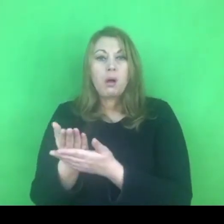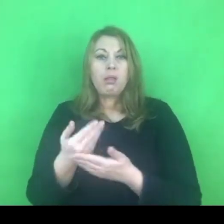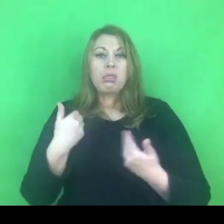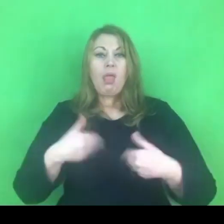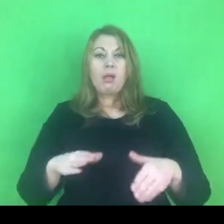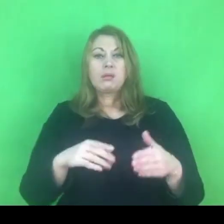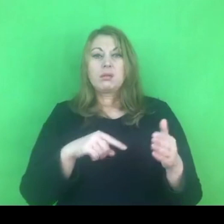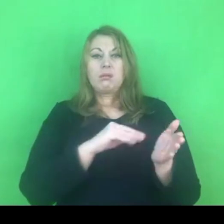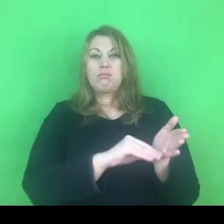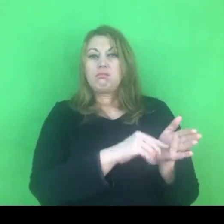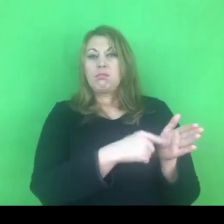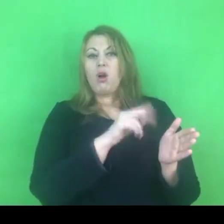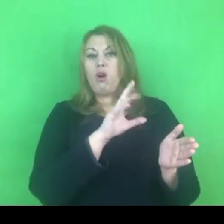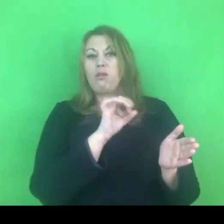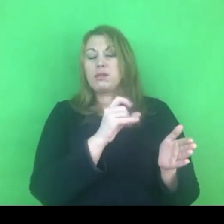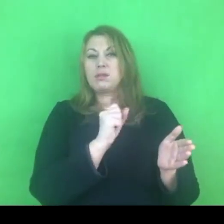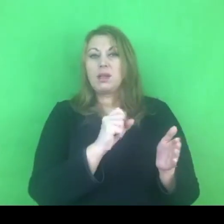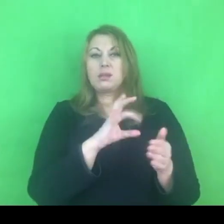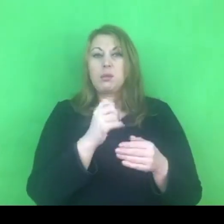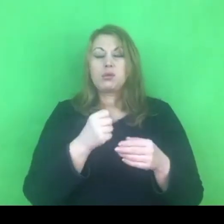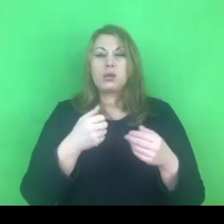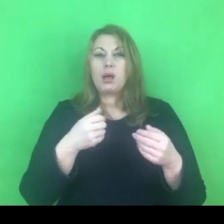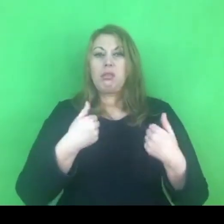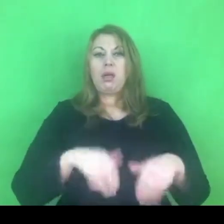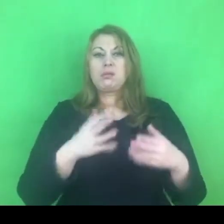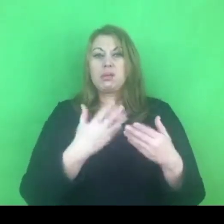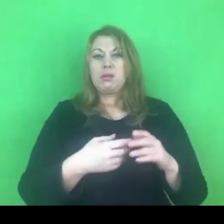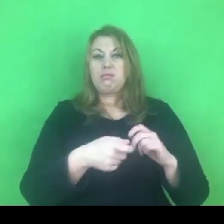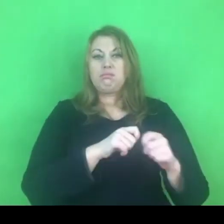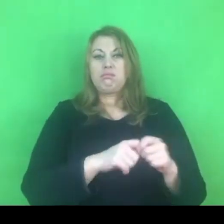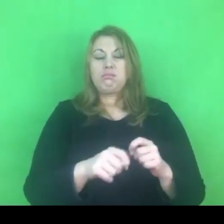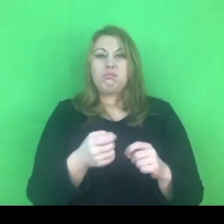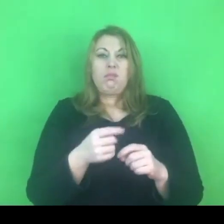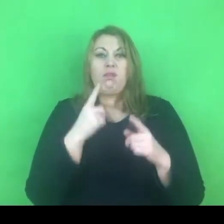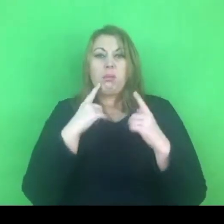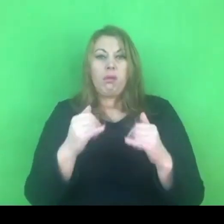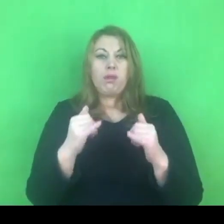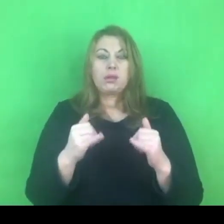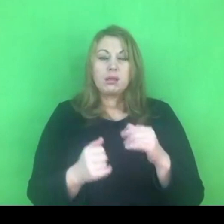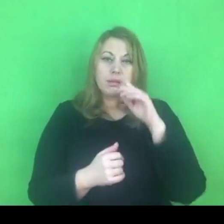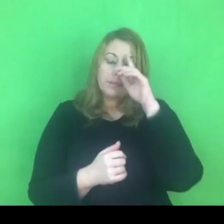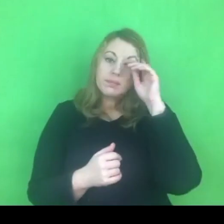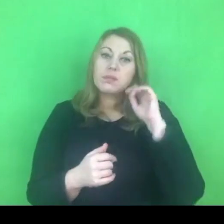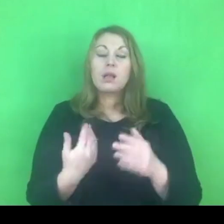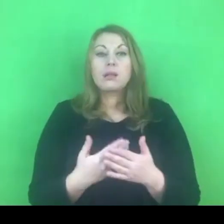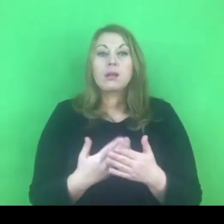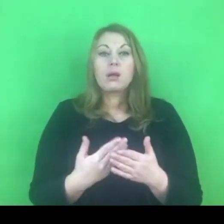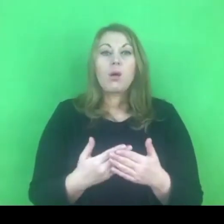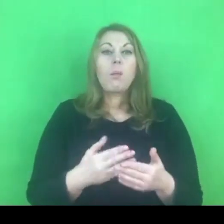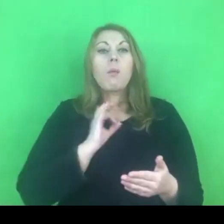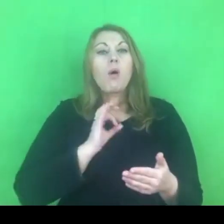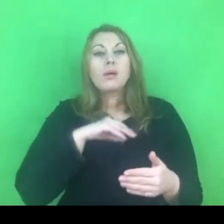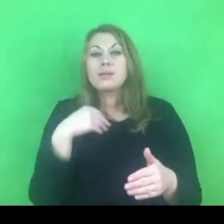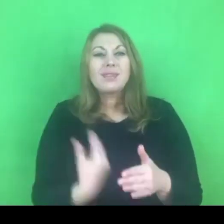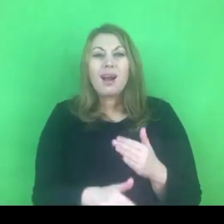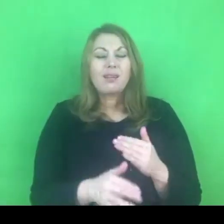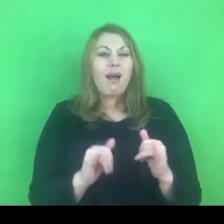Co tracimy w związku z tym, jakie są zagrożenia - parę słów na ten temat.